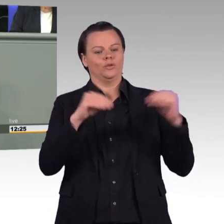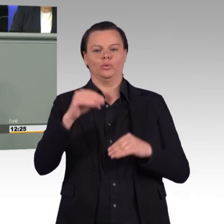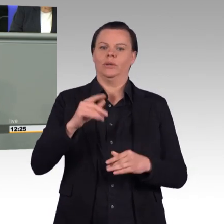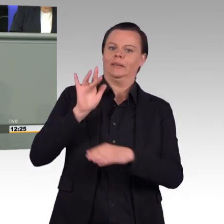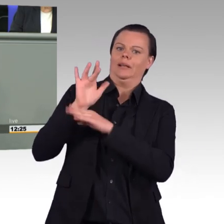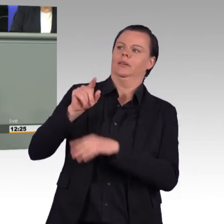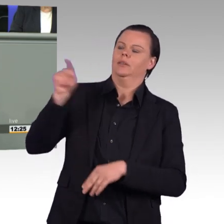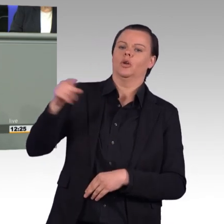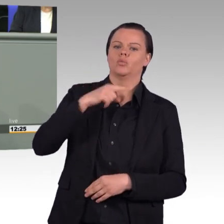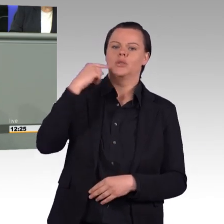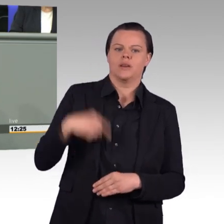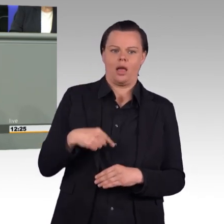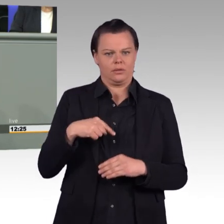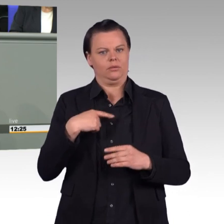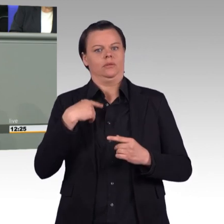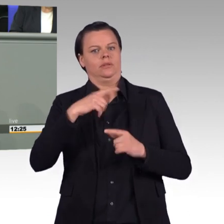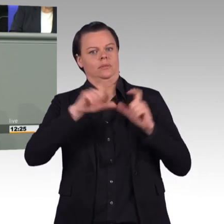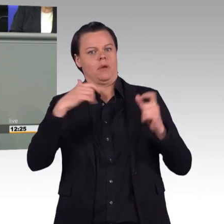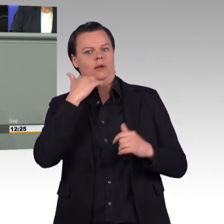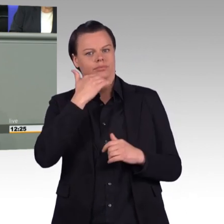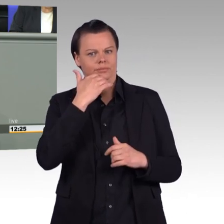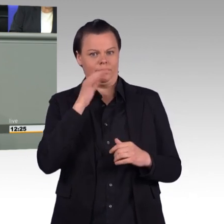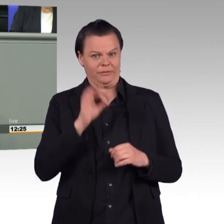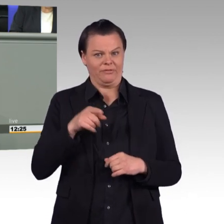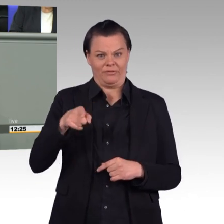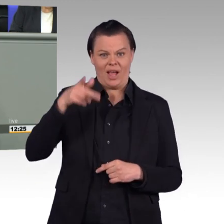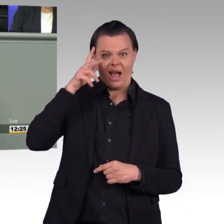in Moskau die Militärparade anschaut, das ist schon ein Treppenwitz.